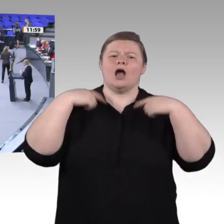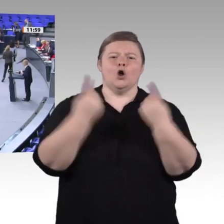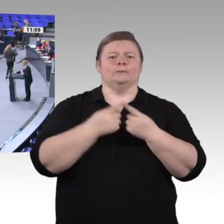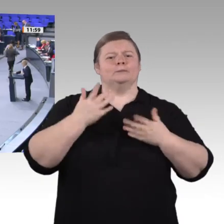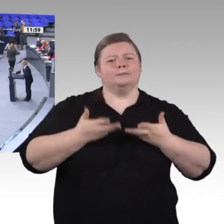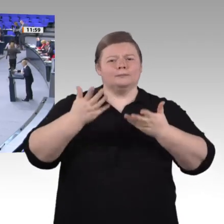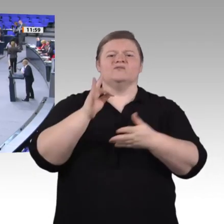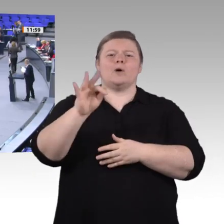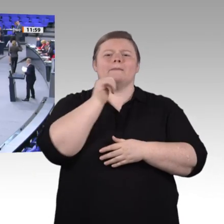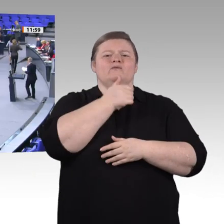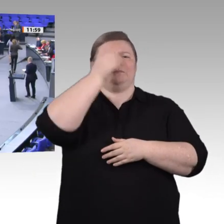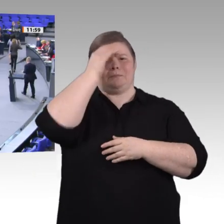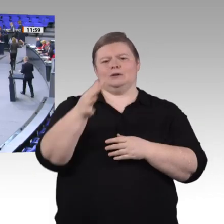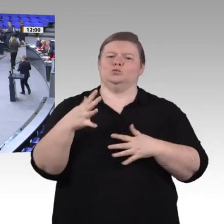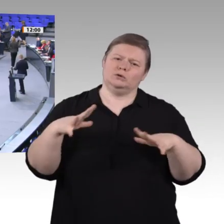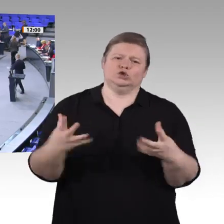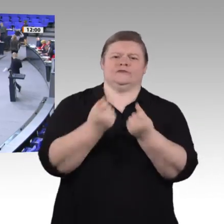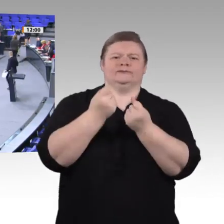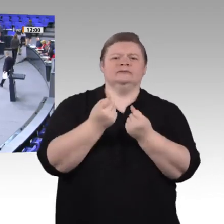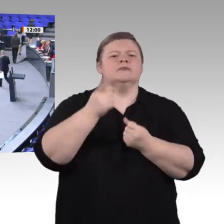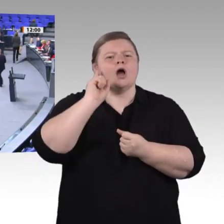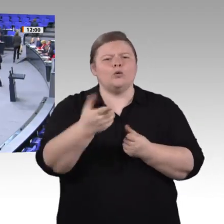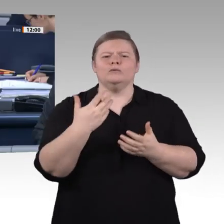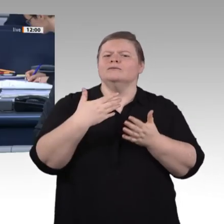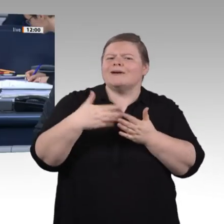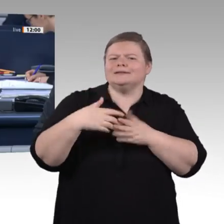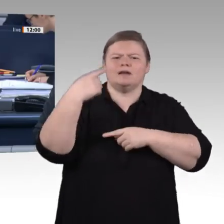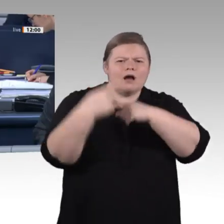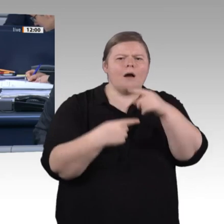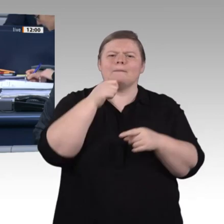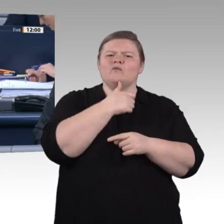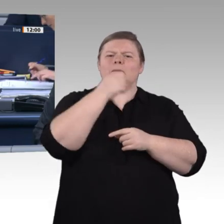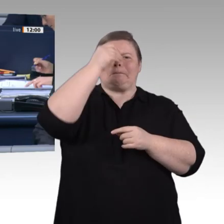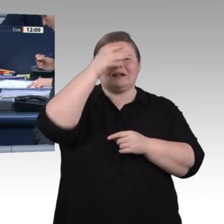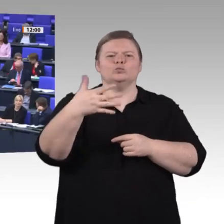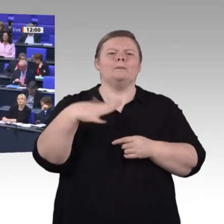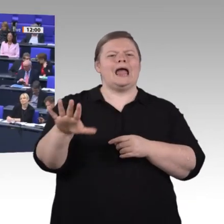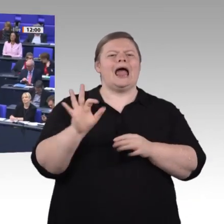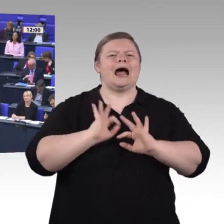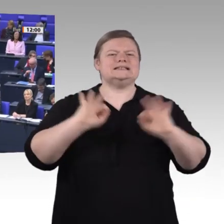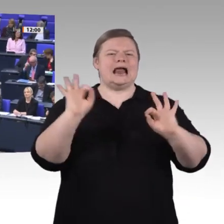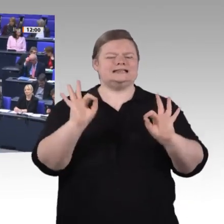Vielen Dank, Herr Kollege Dr. Brandenburg. – Als nächste Rednerin für die Fraktion Die Linke die Kollegin Dr. Birke Bull-Bischoff.